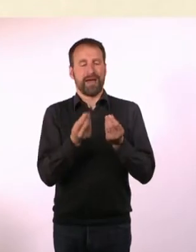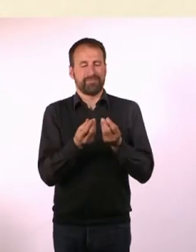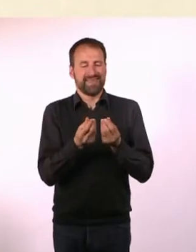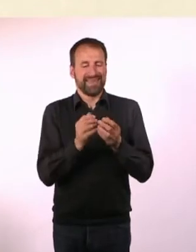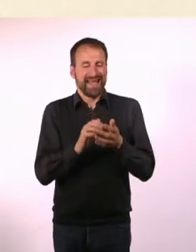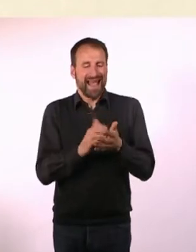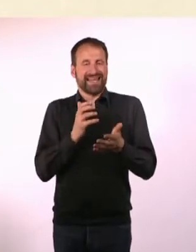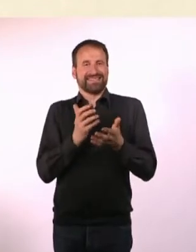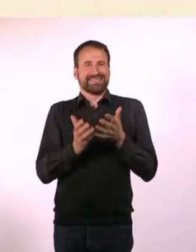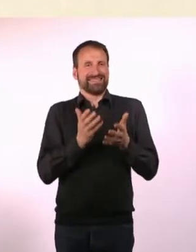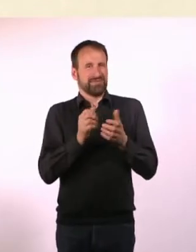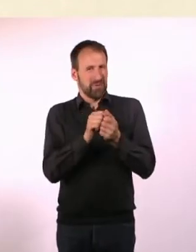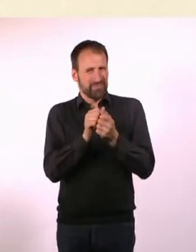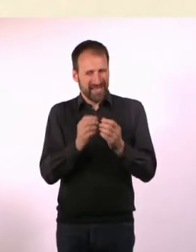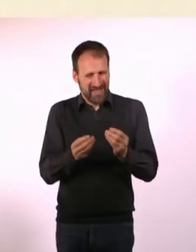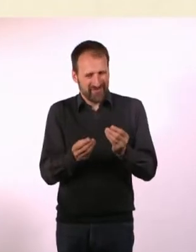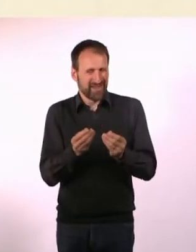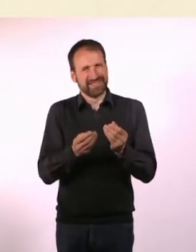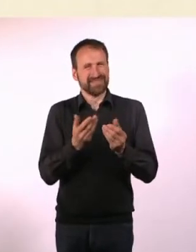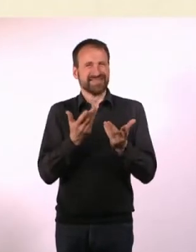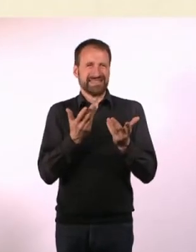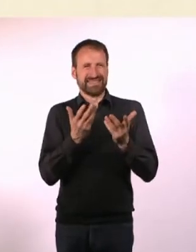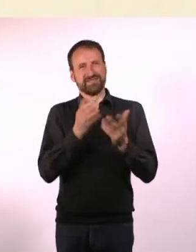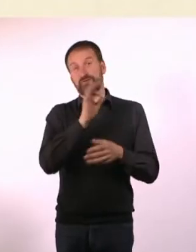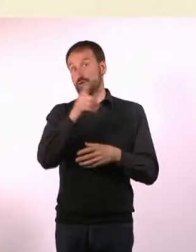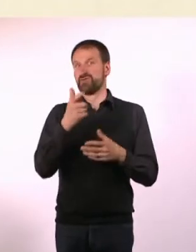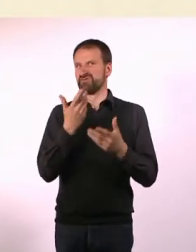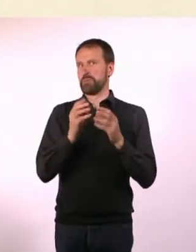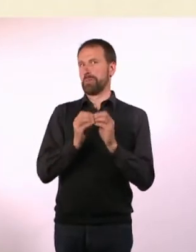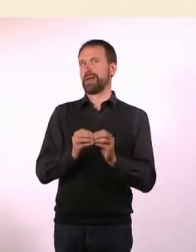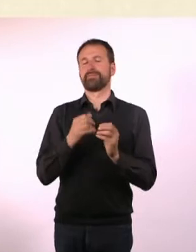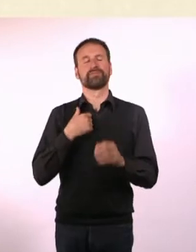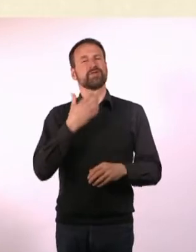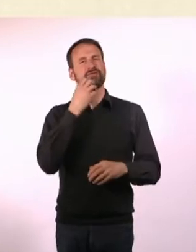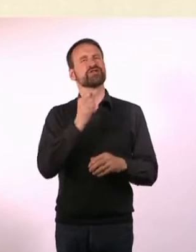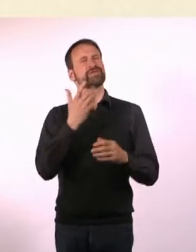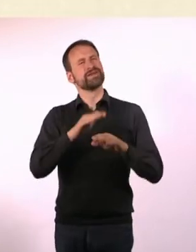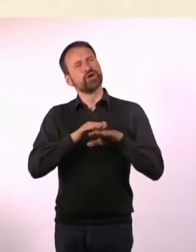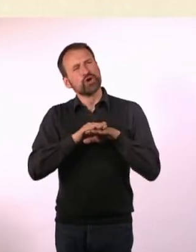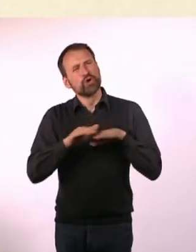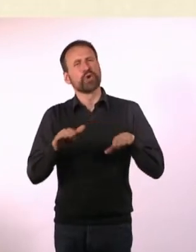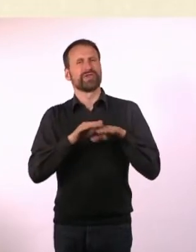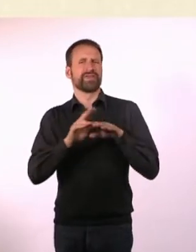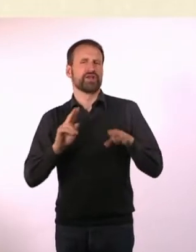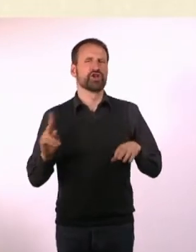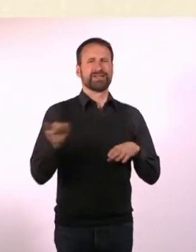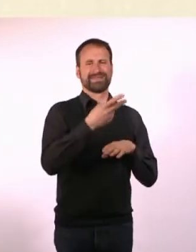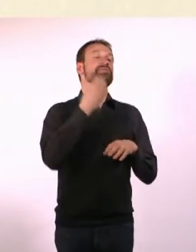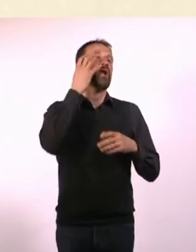Und da ist für jeden irgendetwas anderes schwierig. Ich wollte so einen Grundkonsens finden, was für die meisten Leute ... am einfachsten ist.